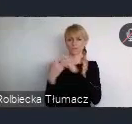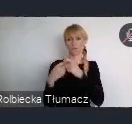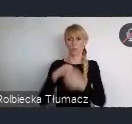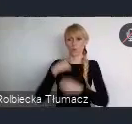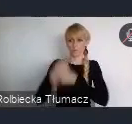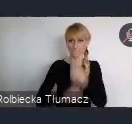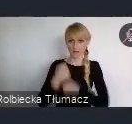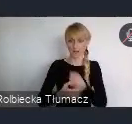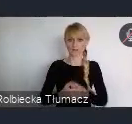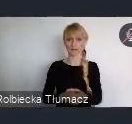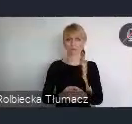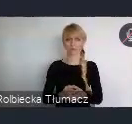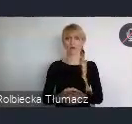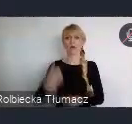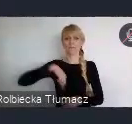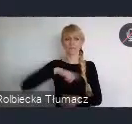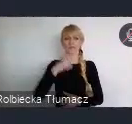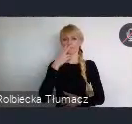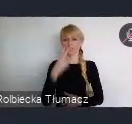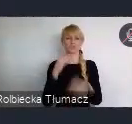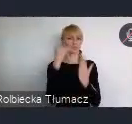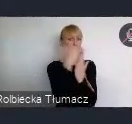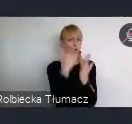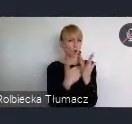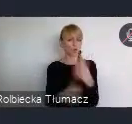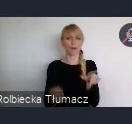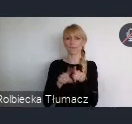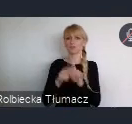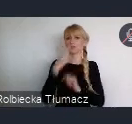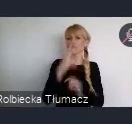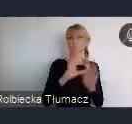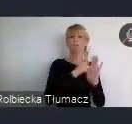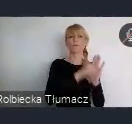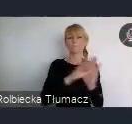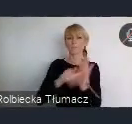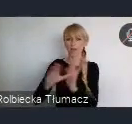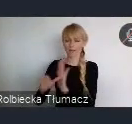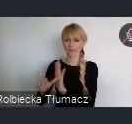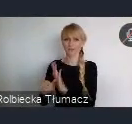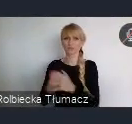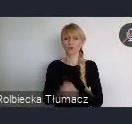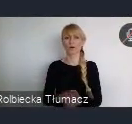od środka bedziemy też widzieć jakie miasta, jakie podmioty zgłaszają te wydarzenia. No spodziewamy się, że bedzie ich znacznie więcej niż miejsc.